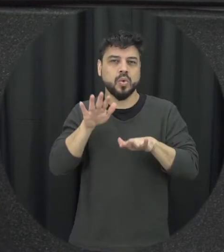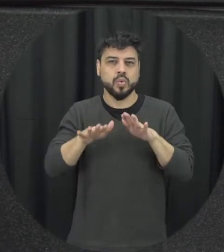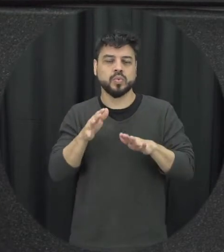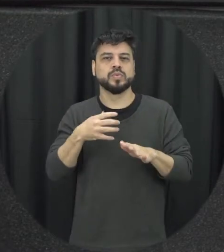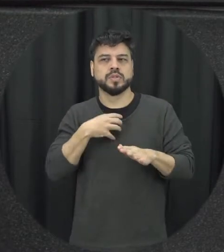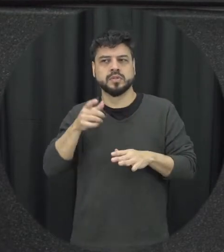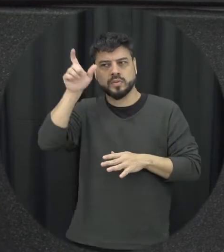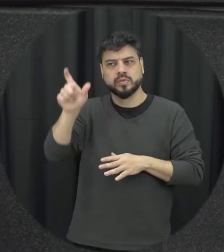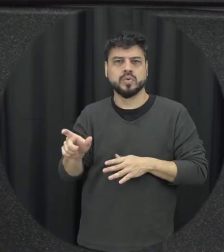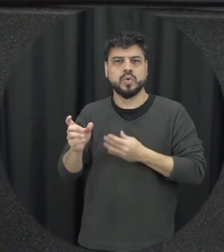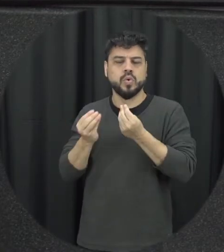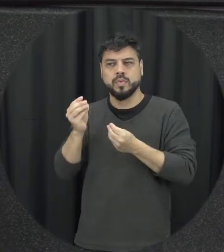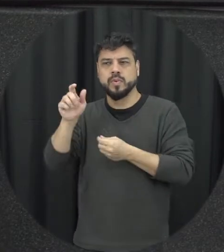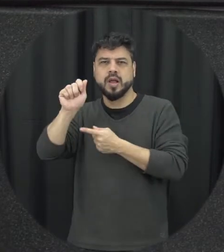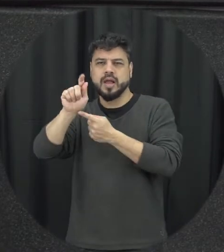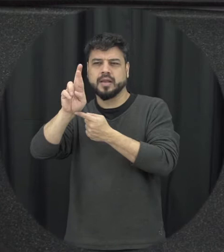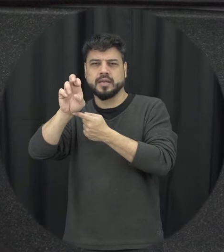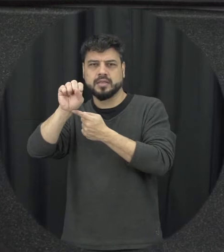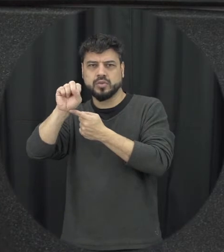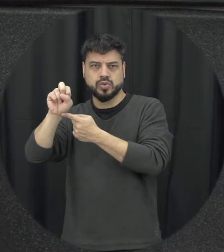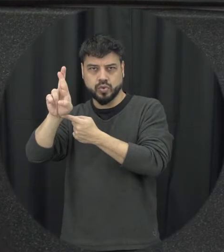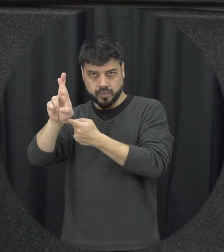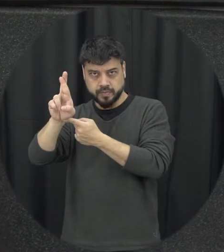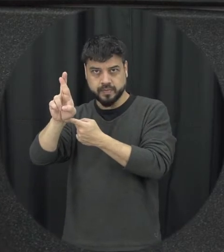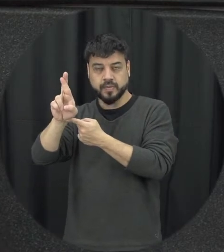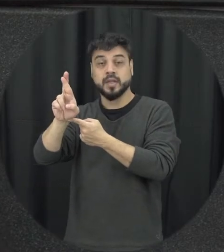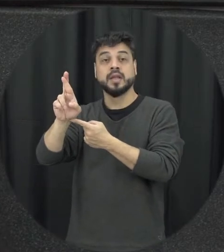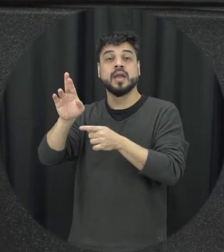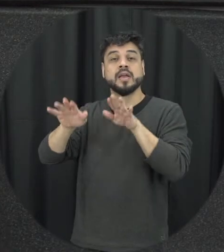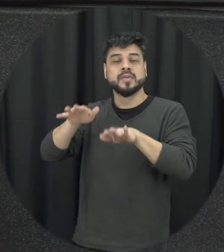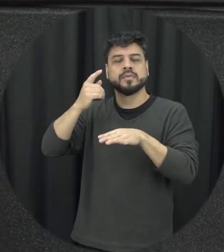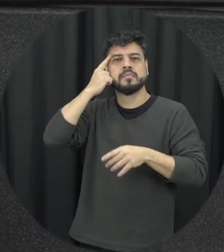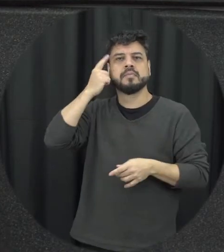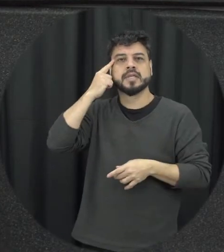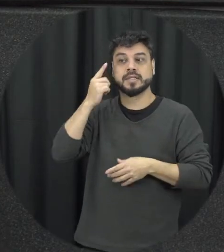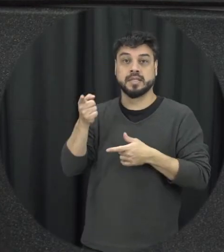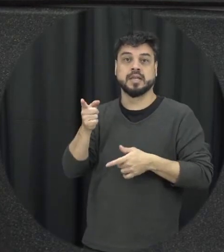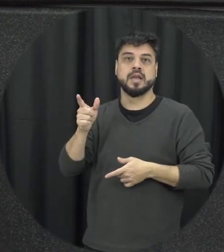esse perfil por exemplo do agressor das vezes se tem a imagem de que o agressor é um homem